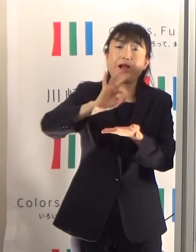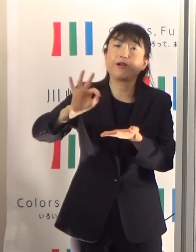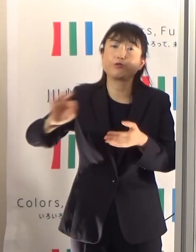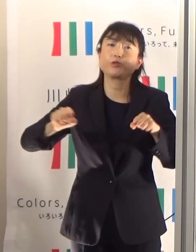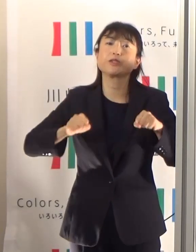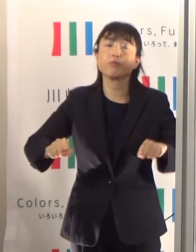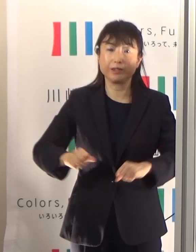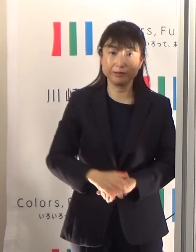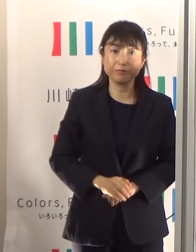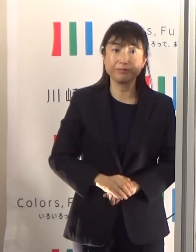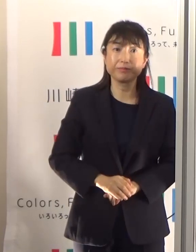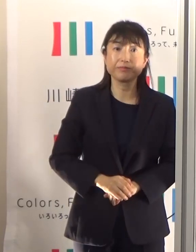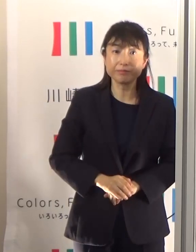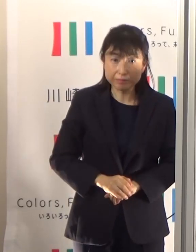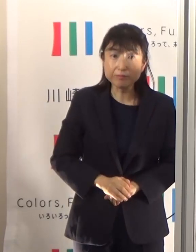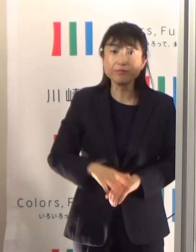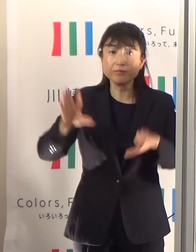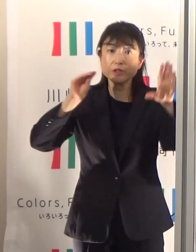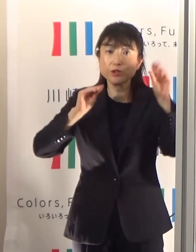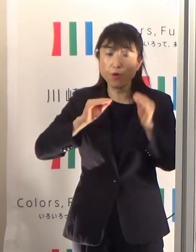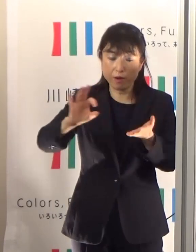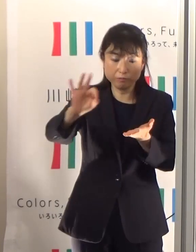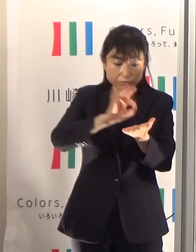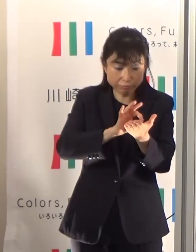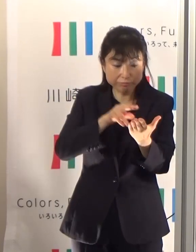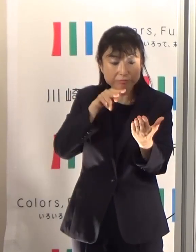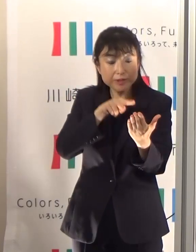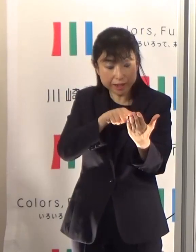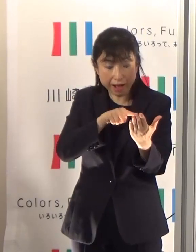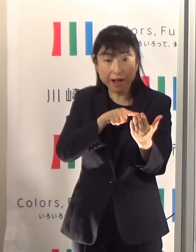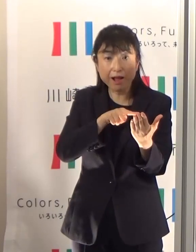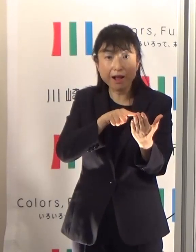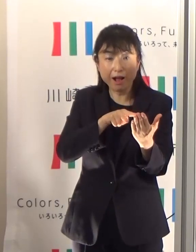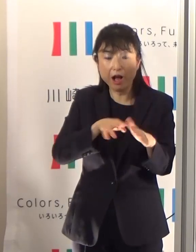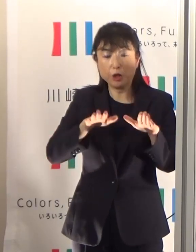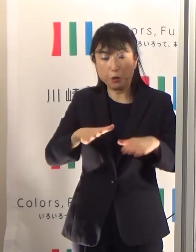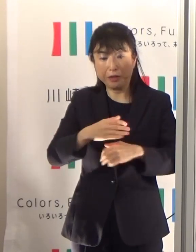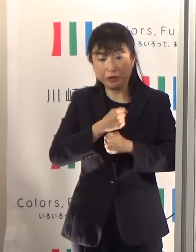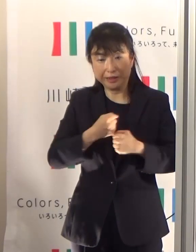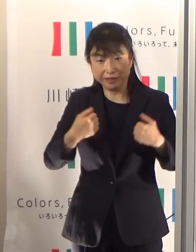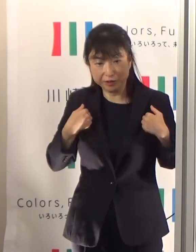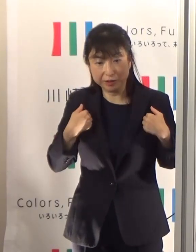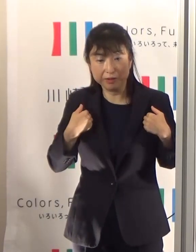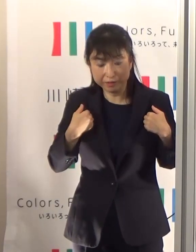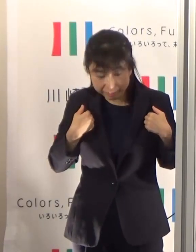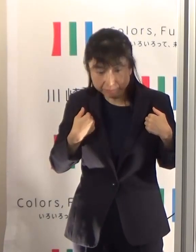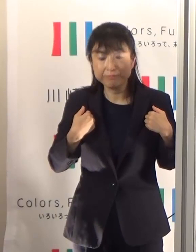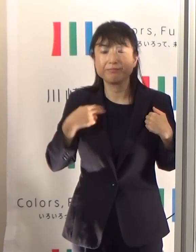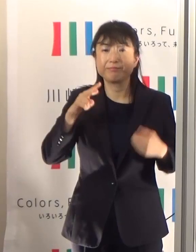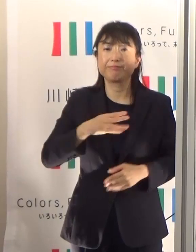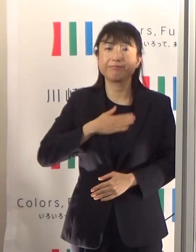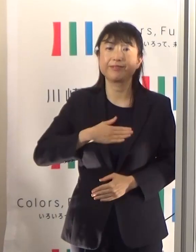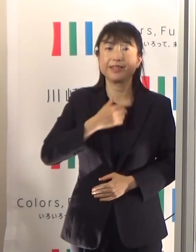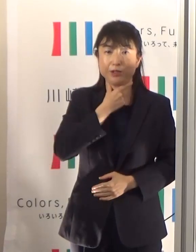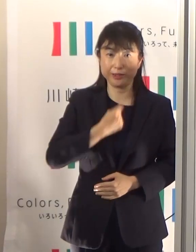そういった情報を御覧になっていただいて注意していただければと思います